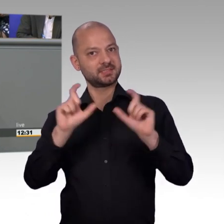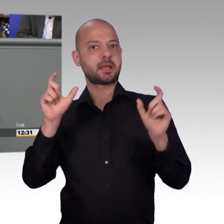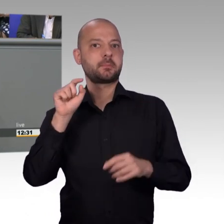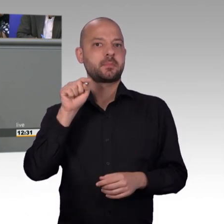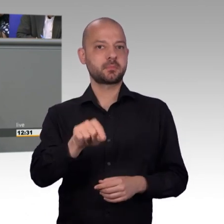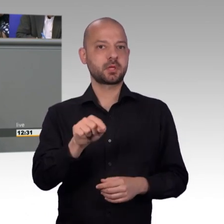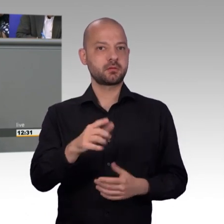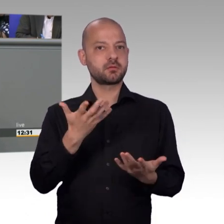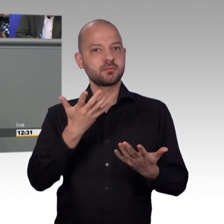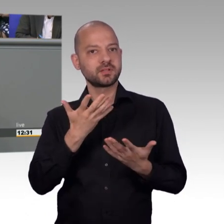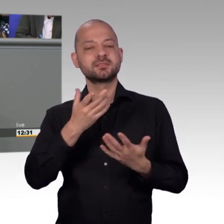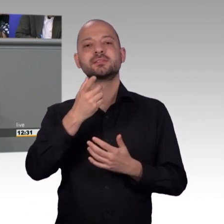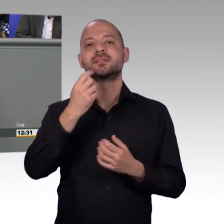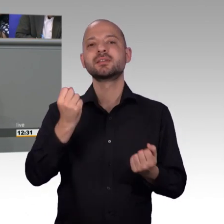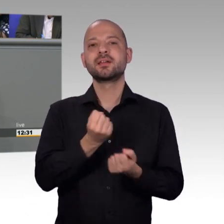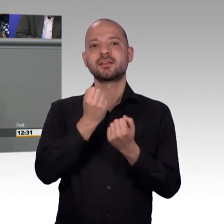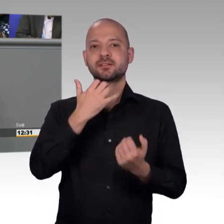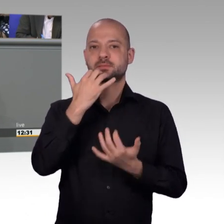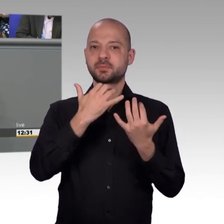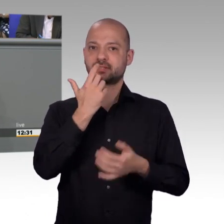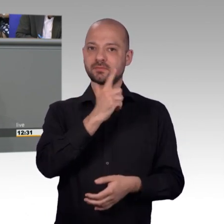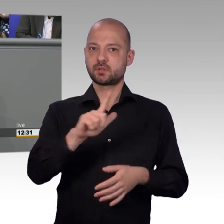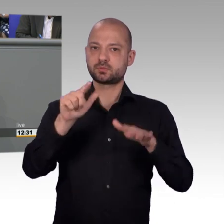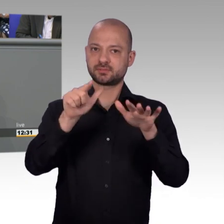sagen kann, dass das sehr erfüllend ist, diese Tätigkeit, weil man in ganz